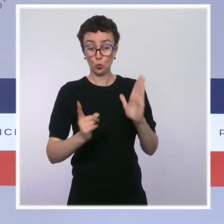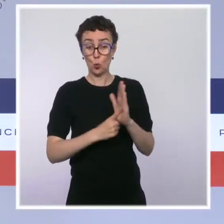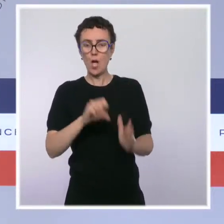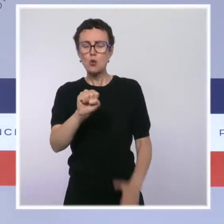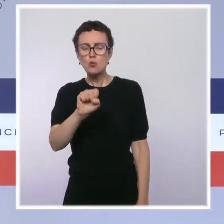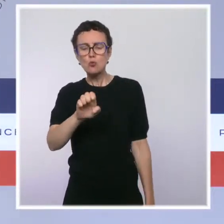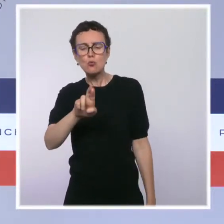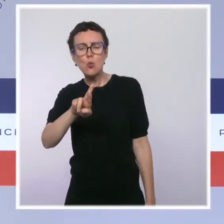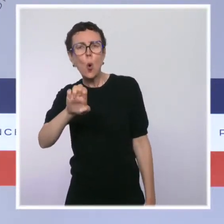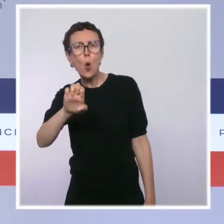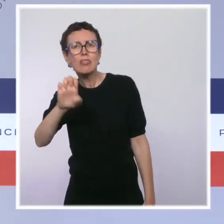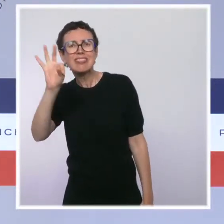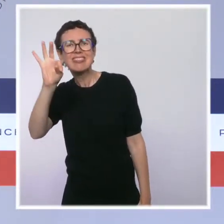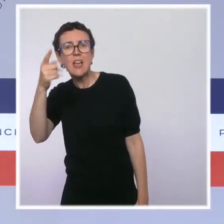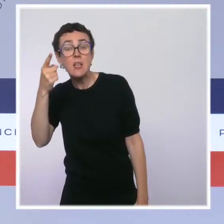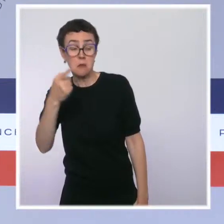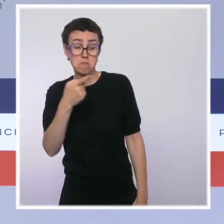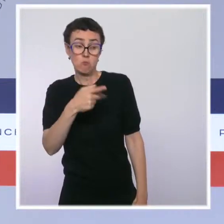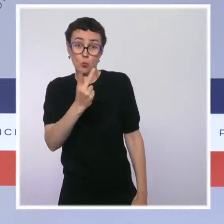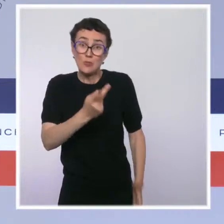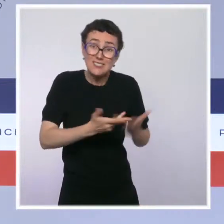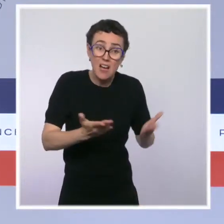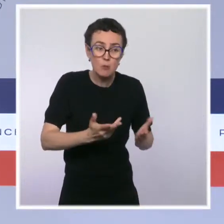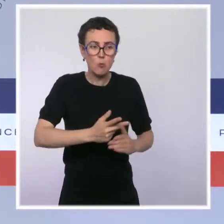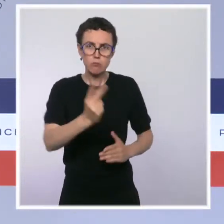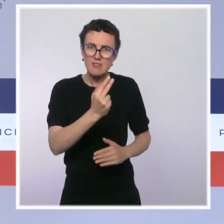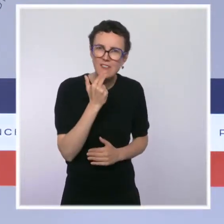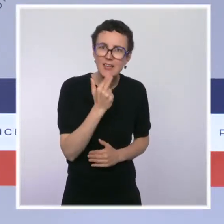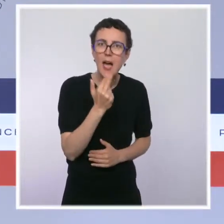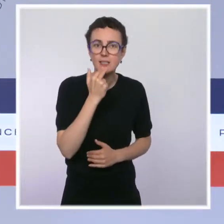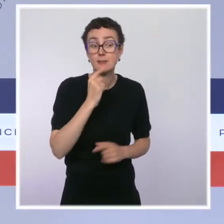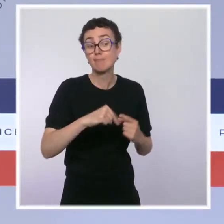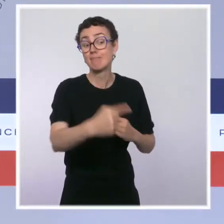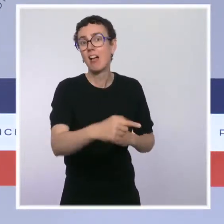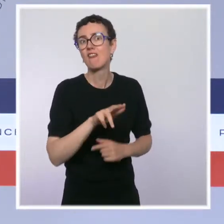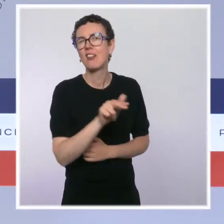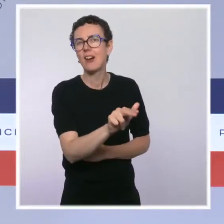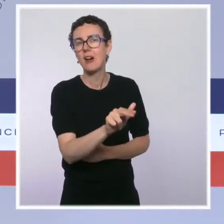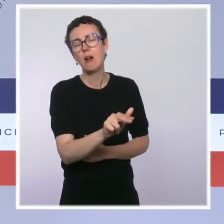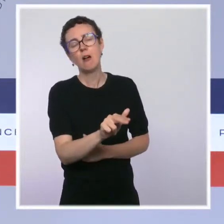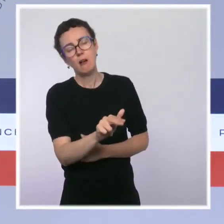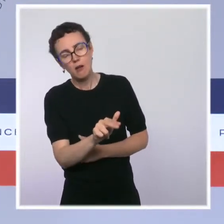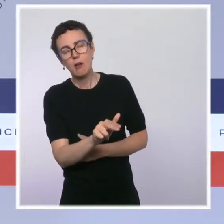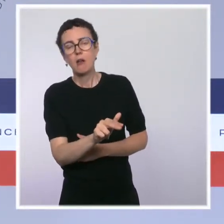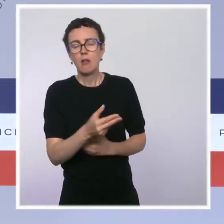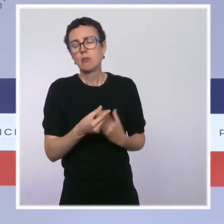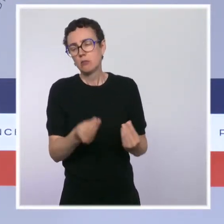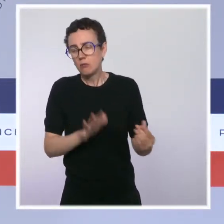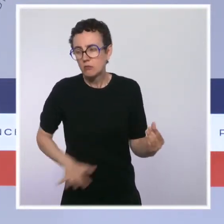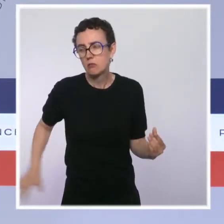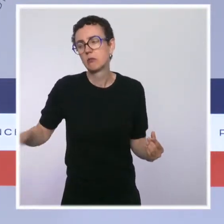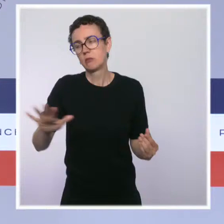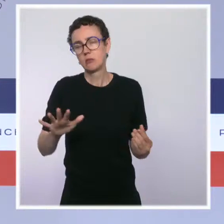plus lisible et plus efficace, ce qui aboutira à des dispositifs plus sécurisants pour l'ensemble des parties prenantes.